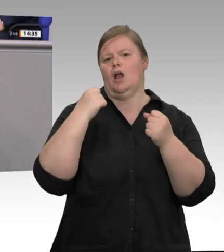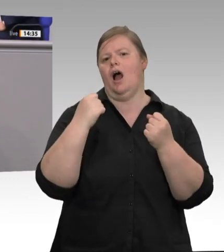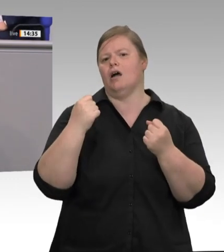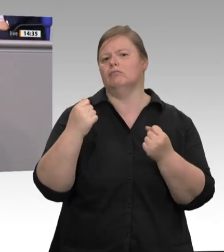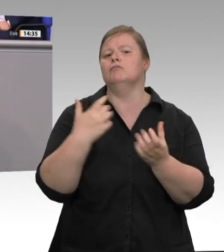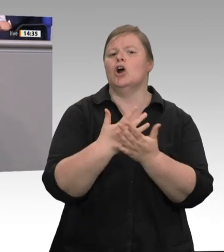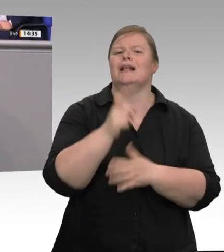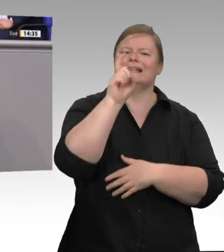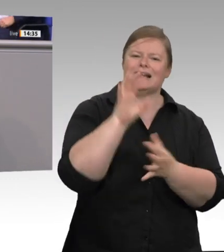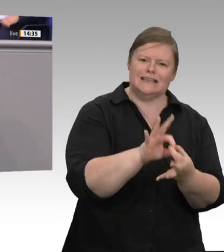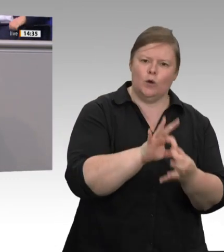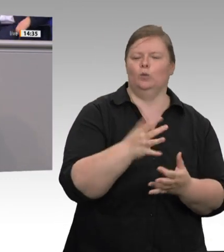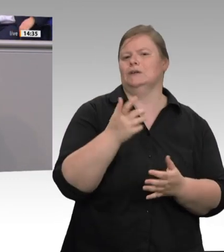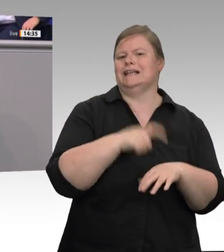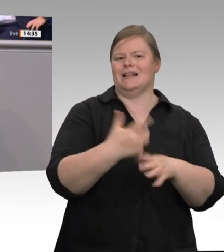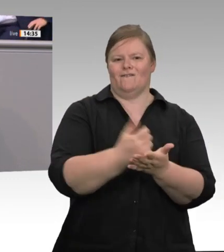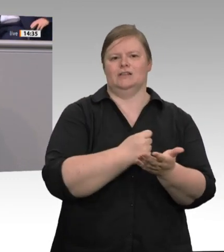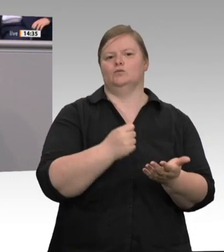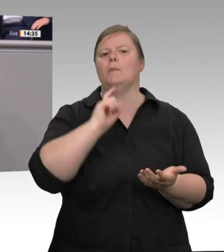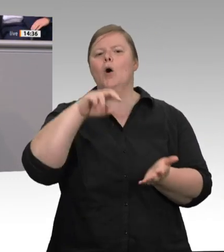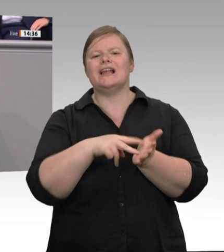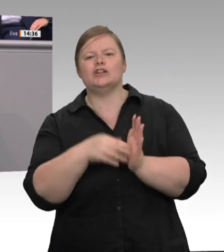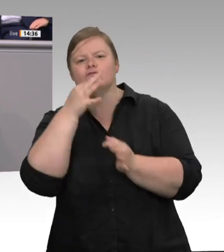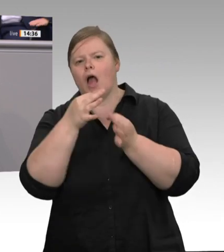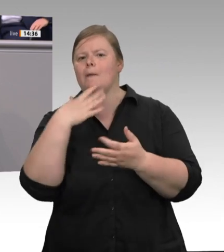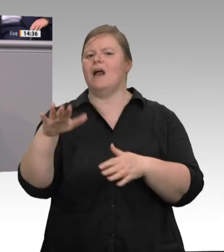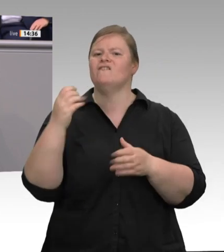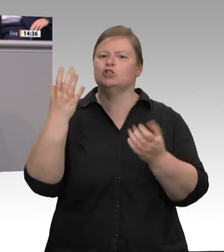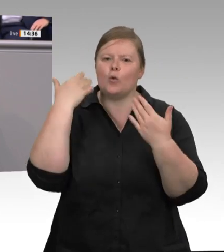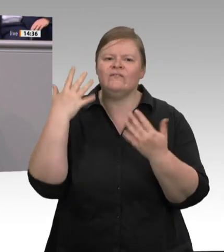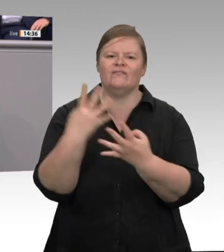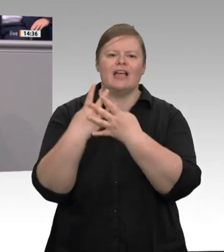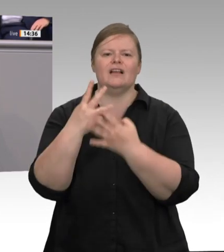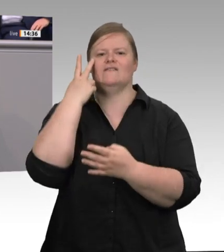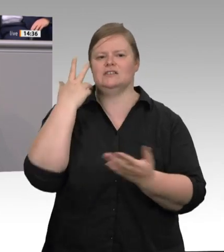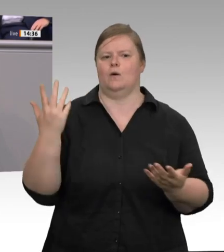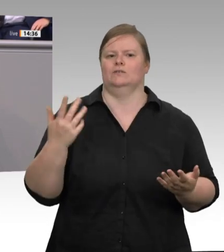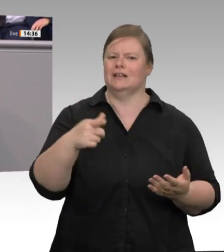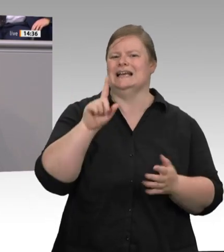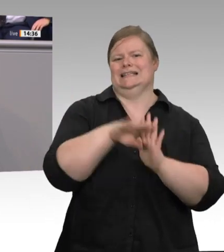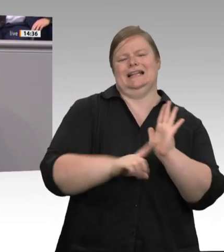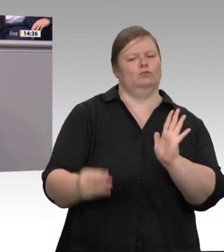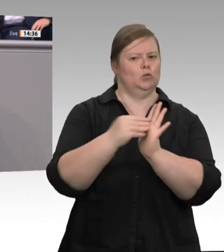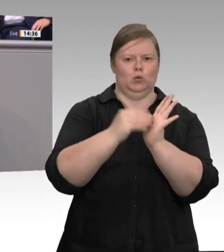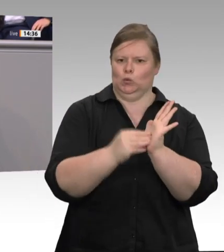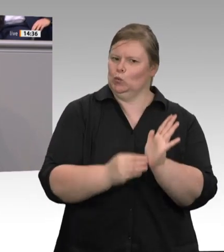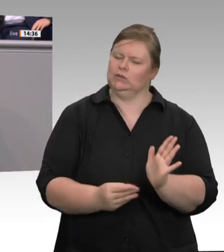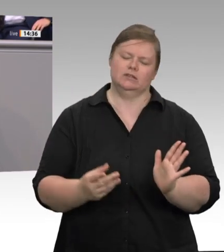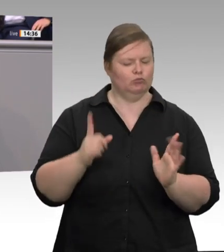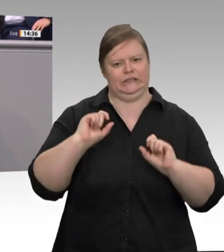muss. Aber: Der Schlüssel sind die Werkverträge. Schlachtbetriebe werden – so wird beispielsweise